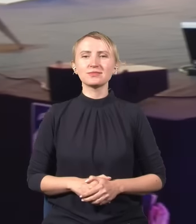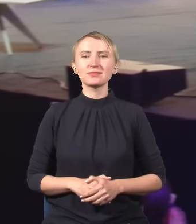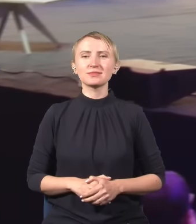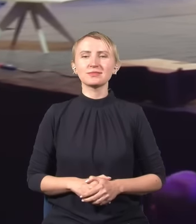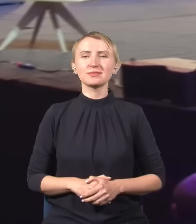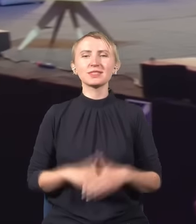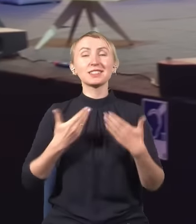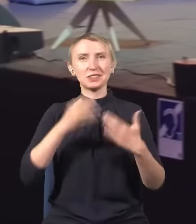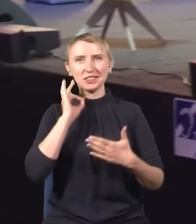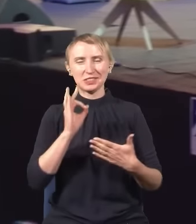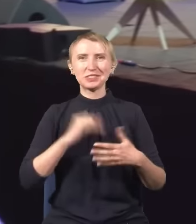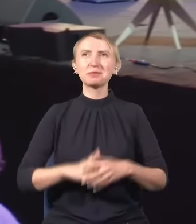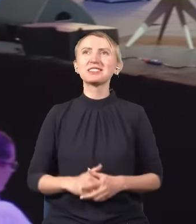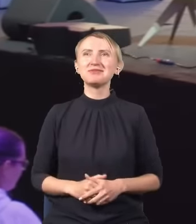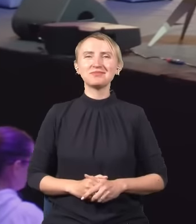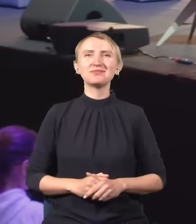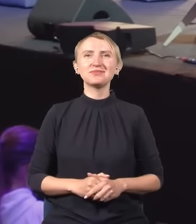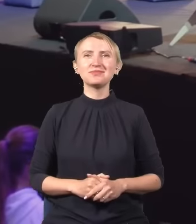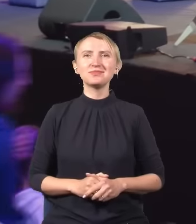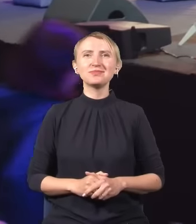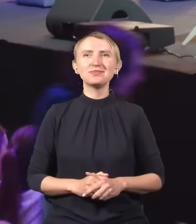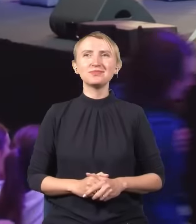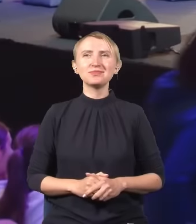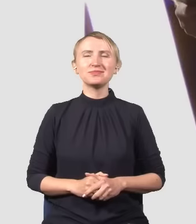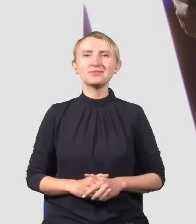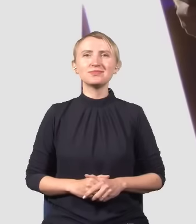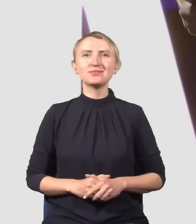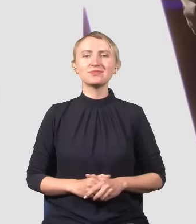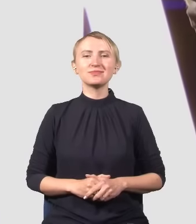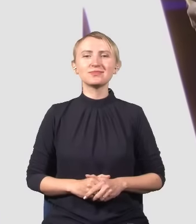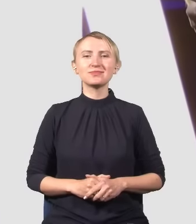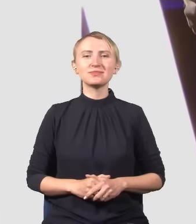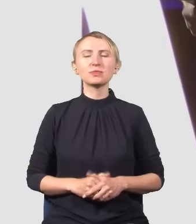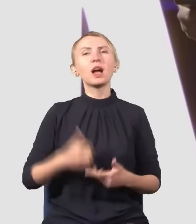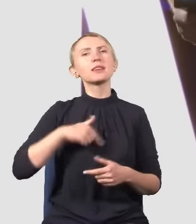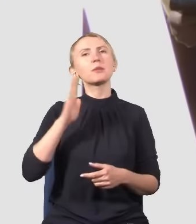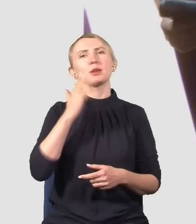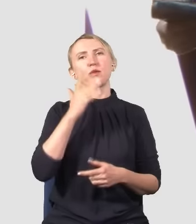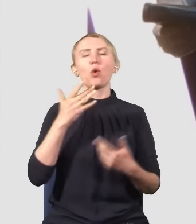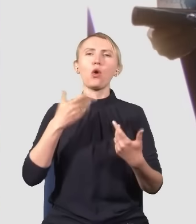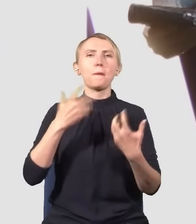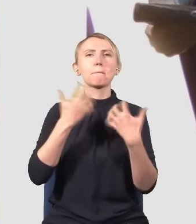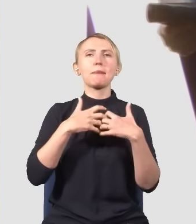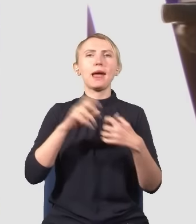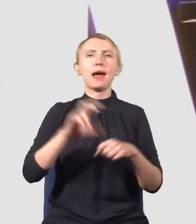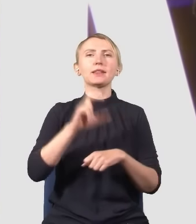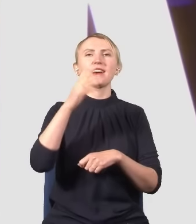Dzień dobry. Proszę Państwa, ja będę mówił o mechanice kwantowej